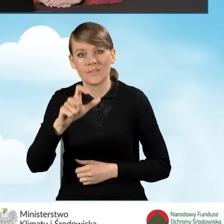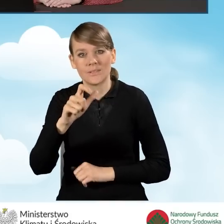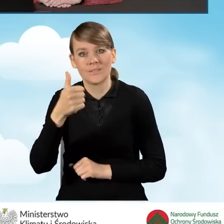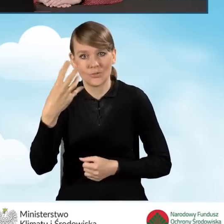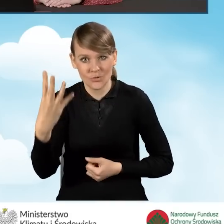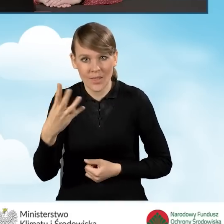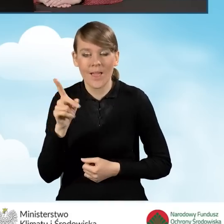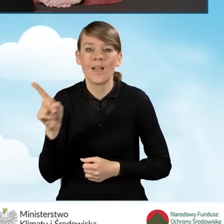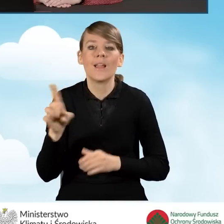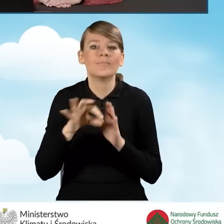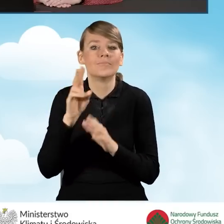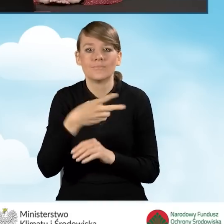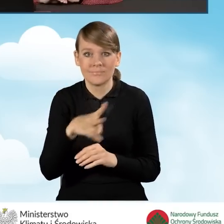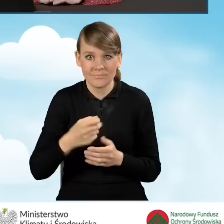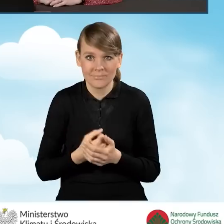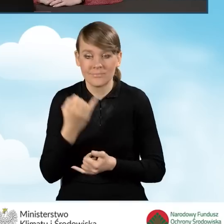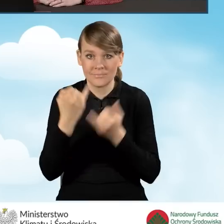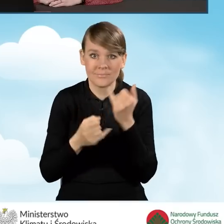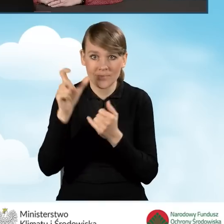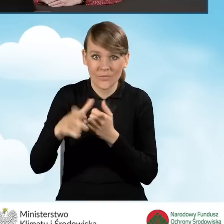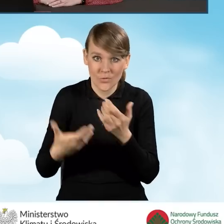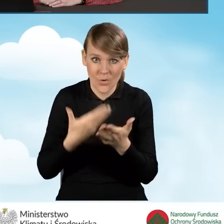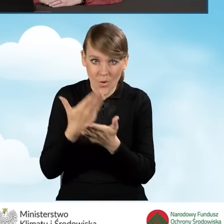są zaznaczane w sytuacji, kiedy wnioskodawca rozlicza się na podstawie